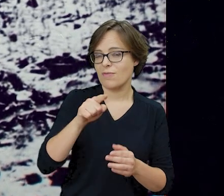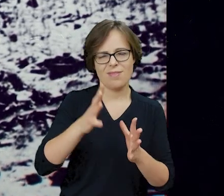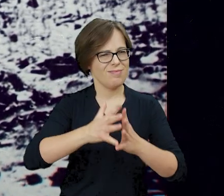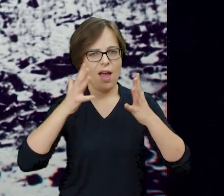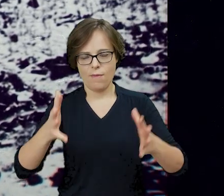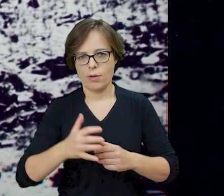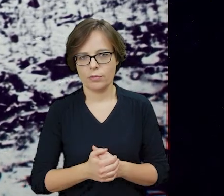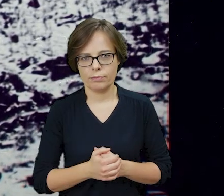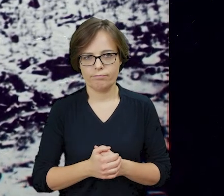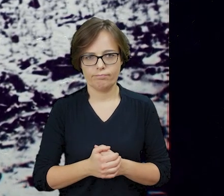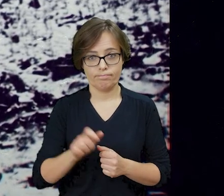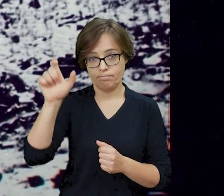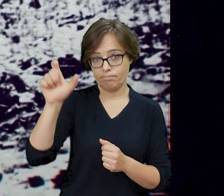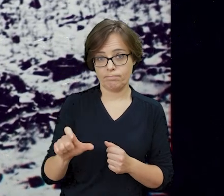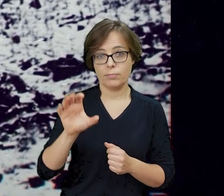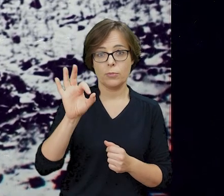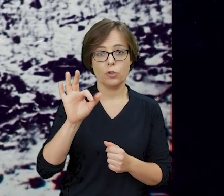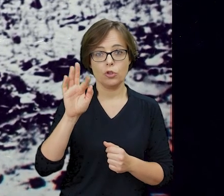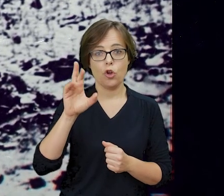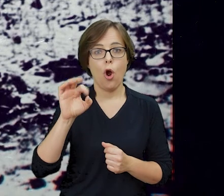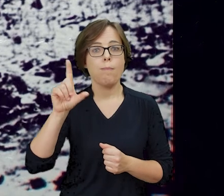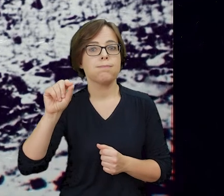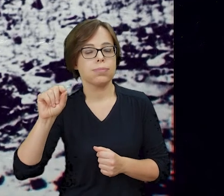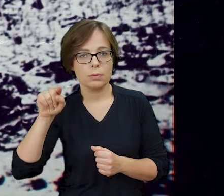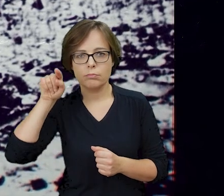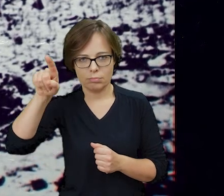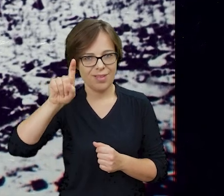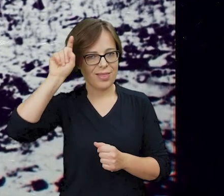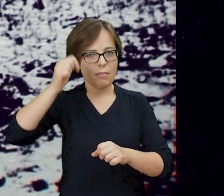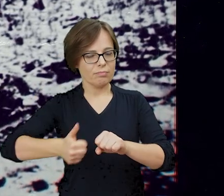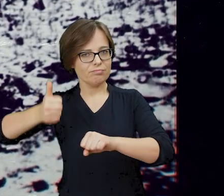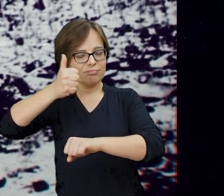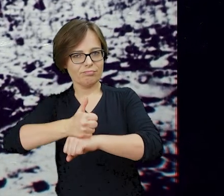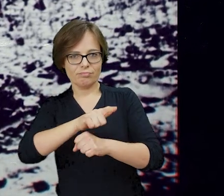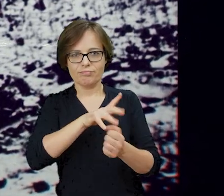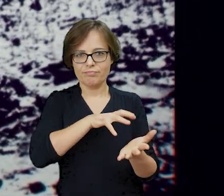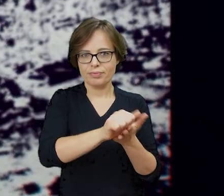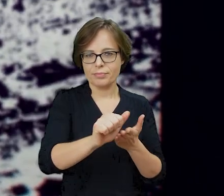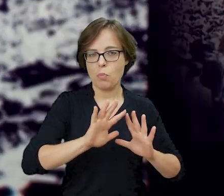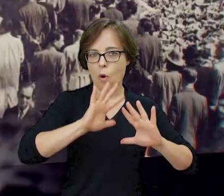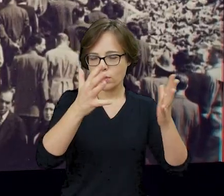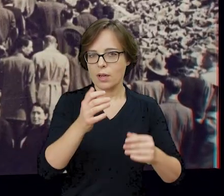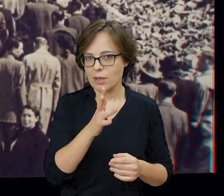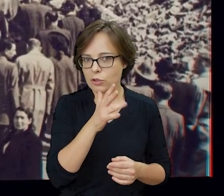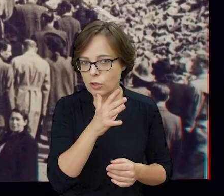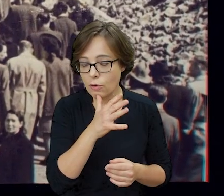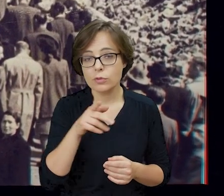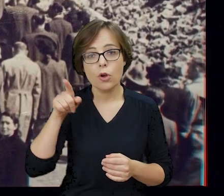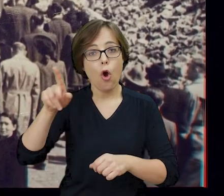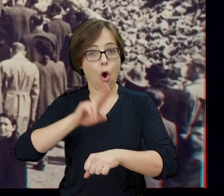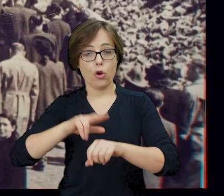Jurgen Stroop - dowodzący pacyfikacją bohaterskiego zrywu bojowników getta, o godzinie 20:15 własnoręcznie nacisnął przycisk